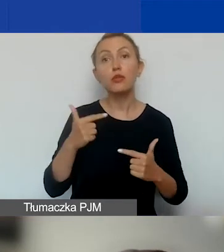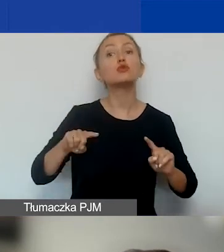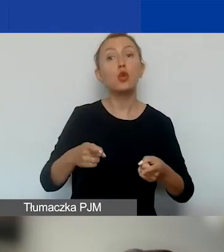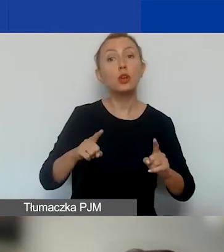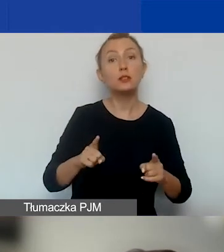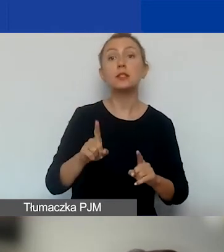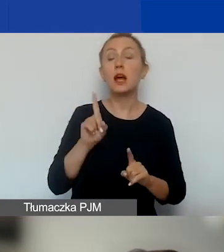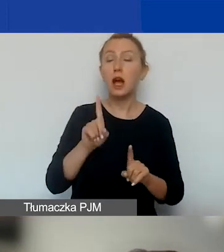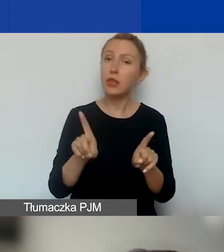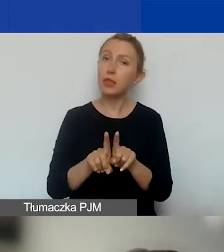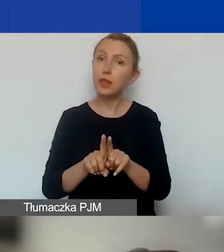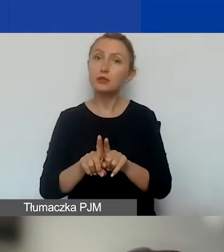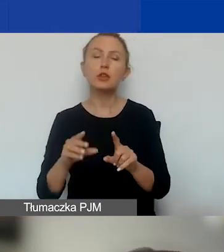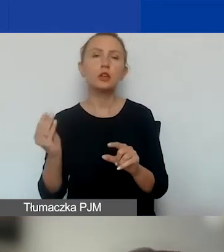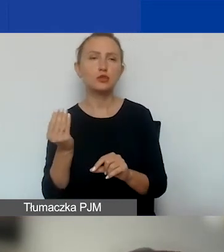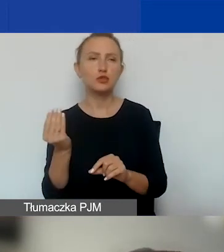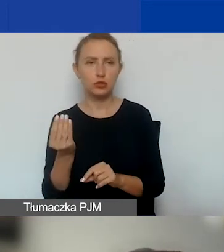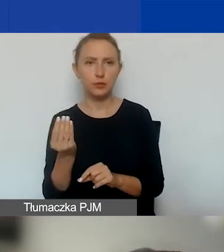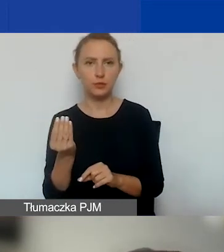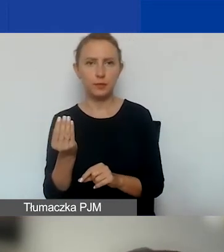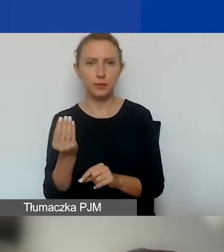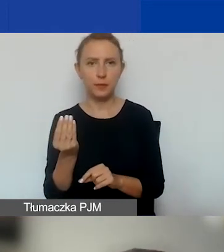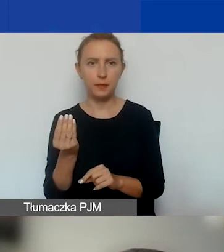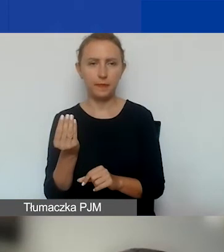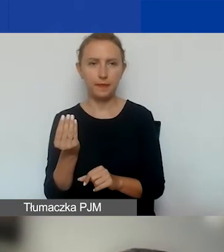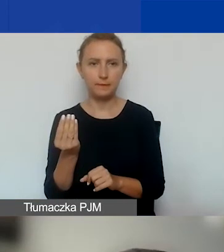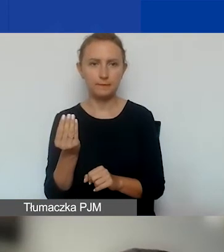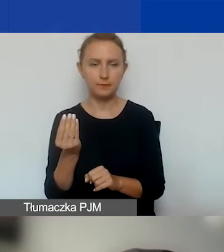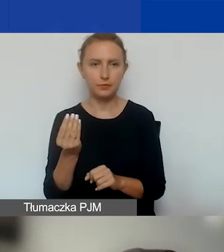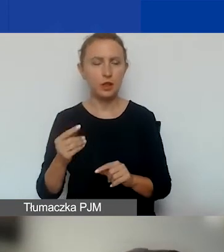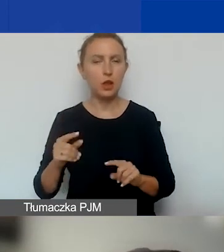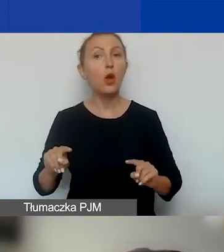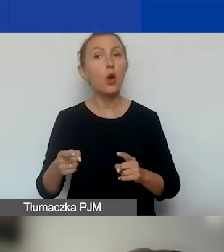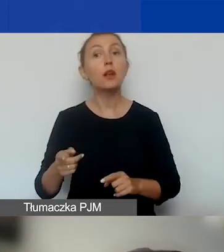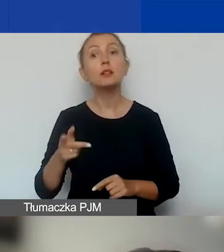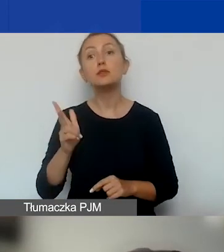A teraz o tym, jakie typy organizacji,